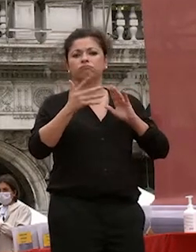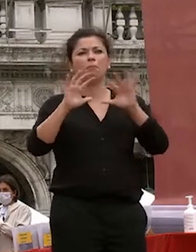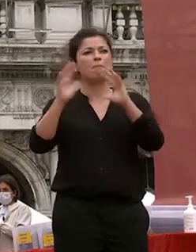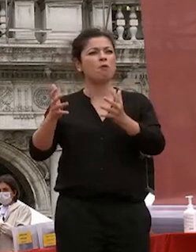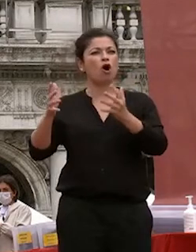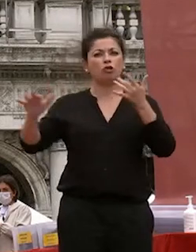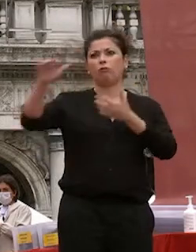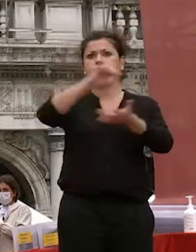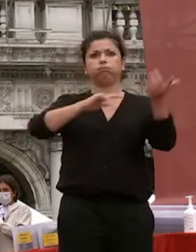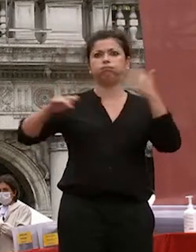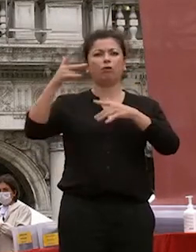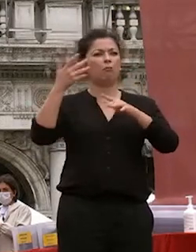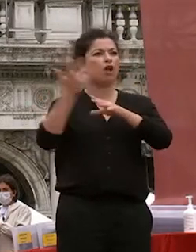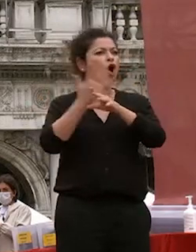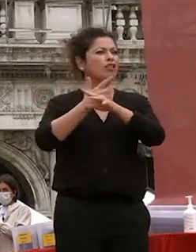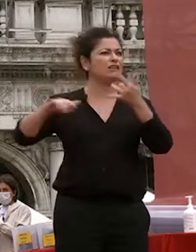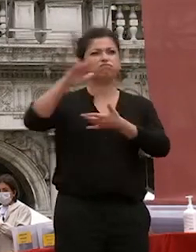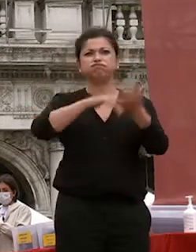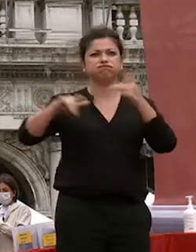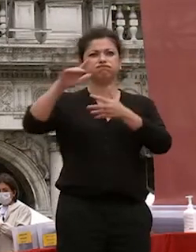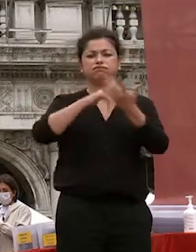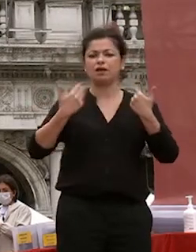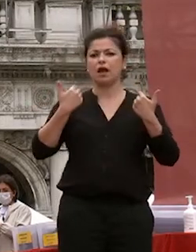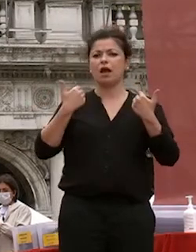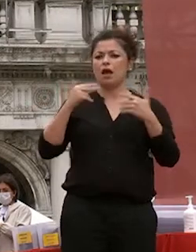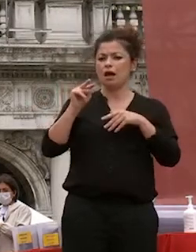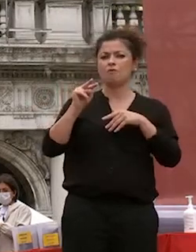vi in onda di notizie quanto è vero e quanto è falso che aveva